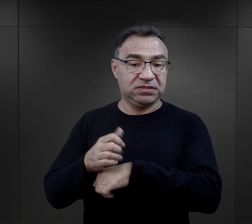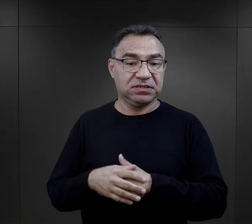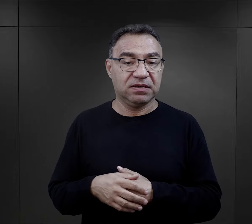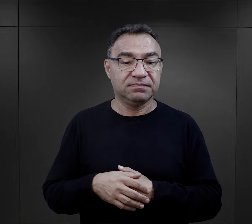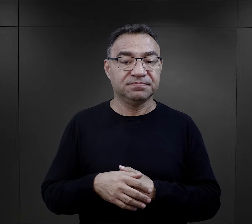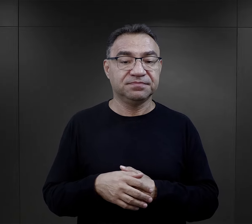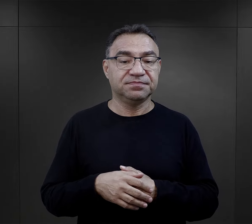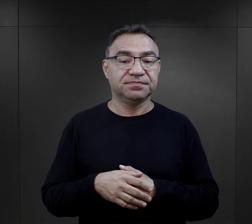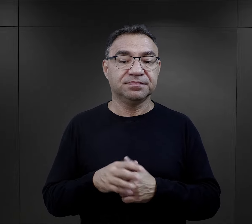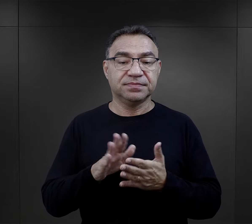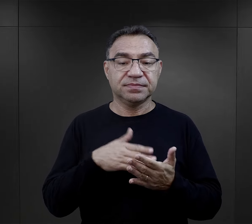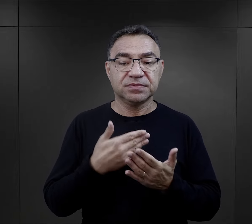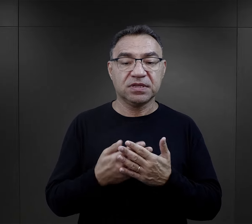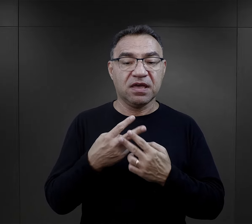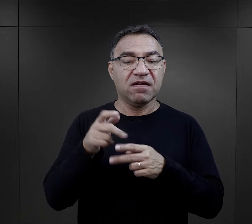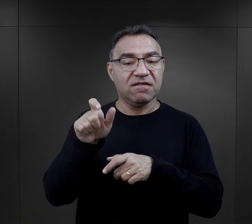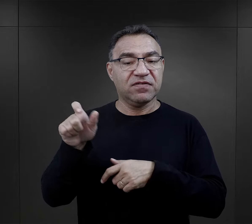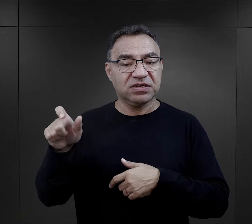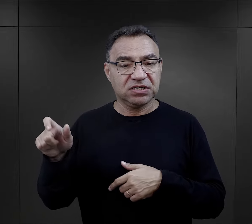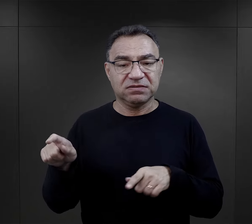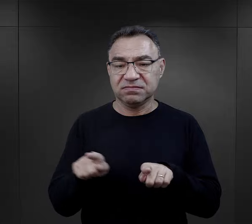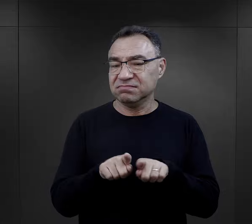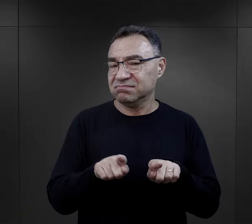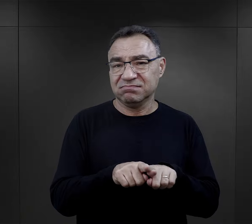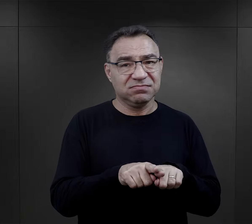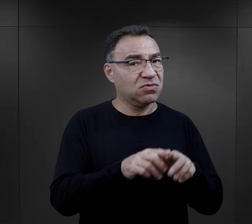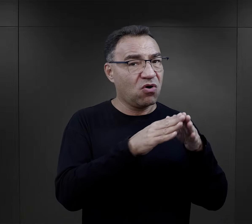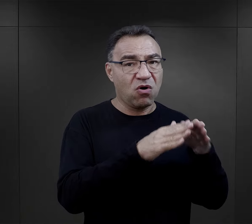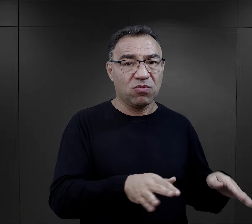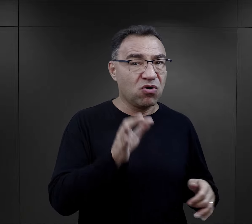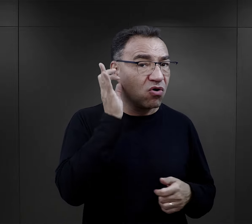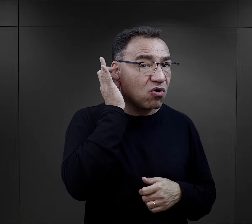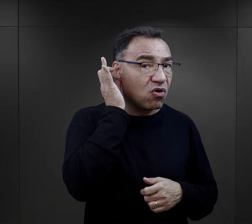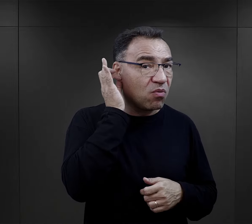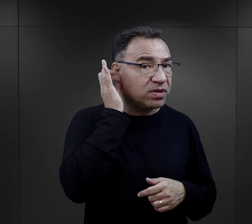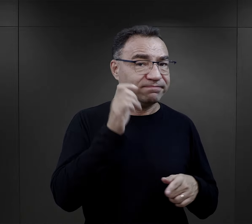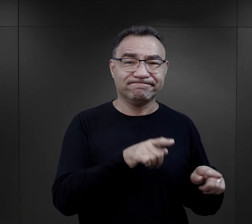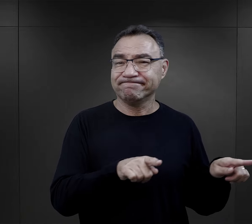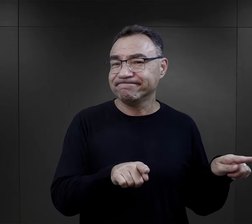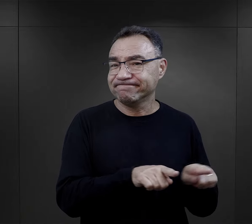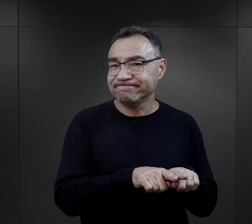Mówię tutaj o więźniach, ale identyczna sytuacja była w obozie kobiecym,